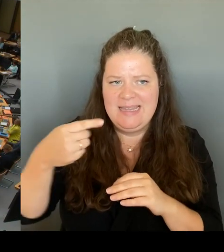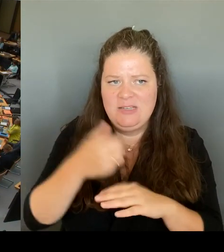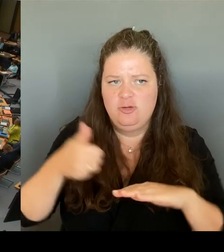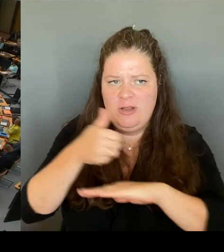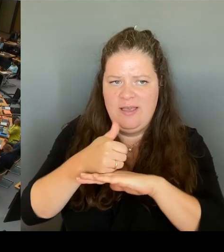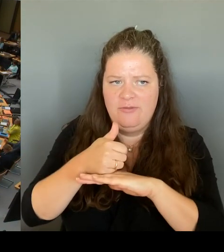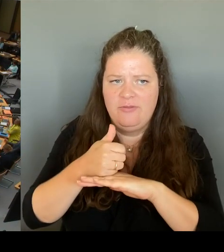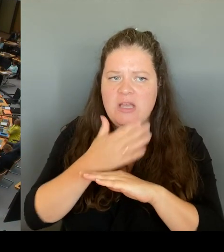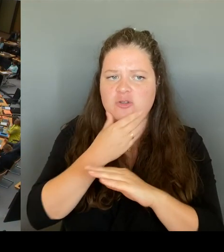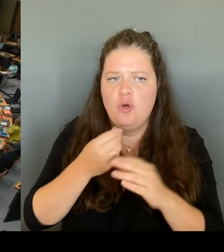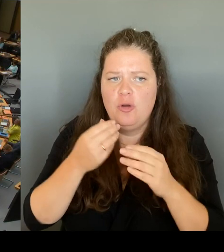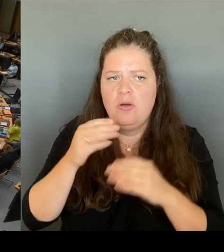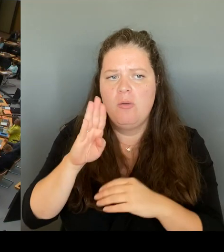(Rednerwechsel) Frau Senatorin Banberg, bitte schön.